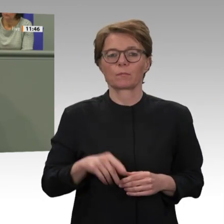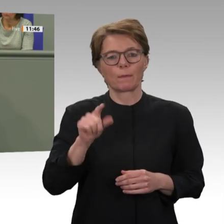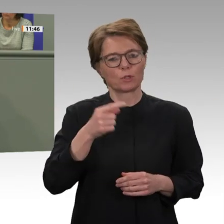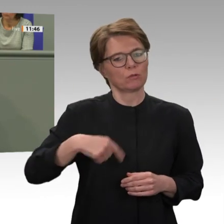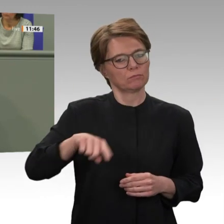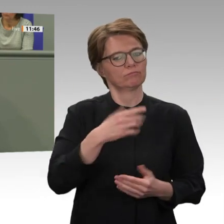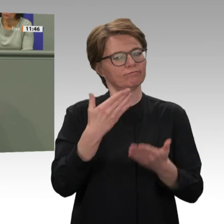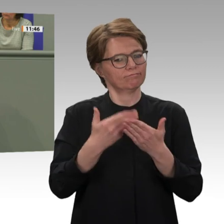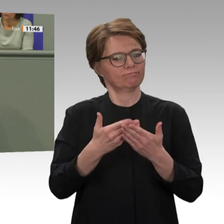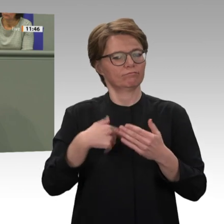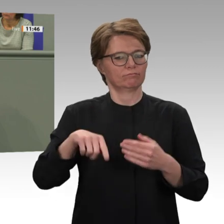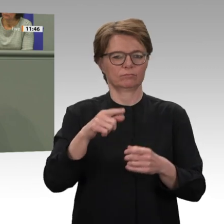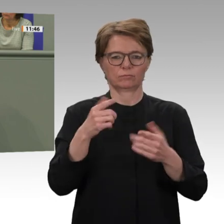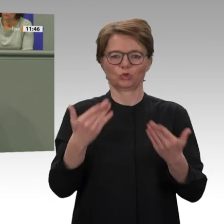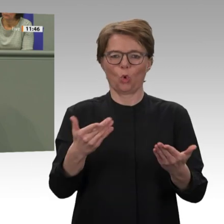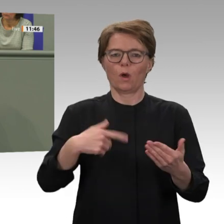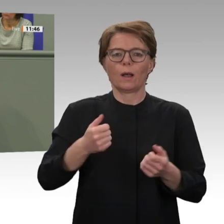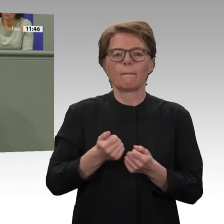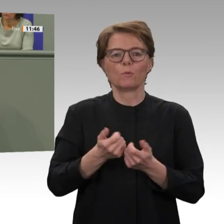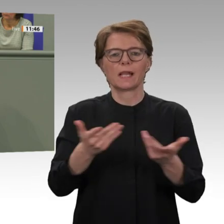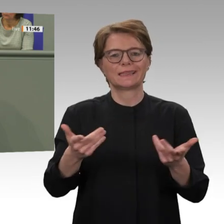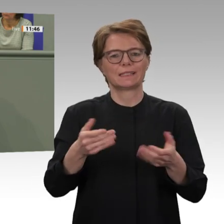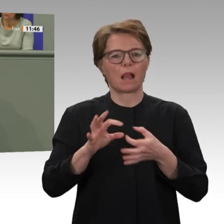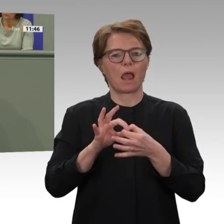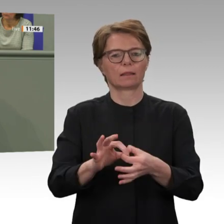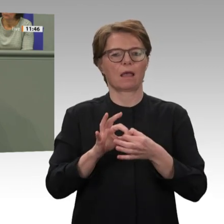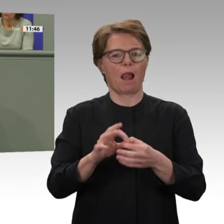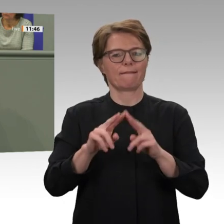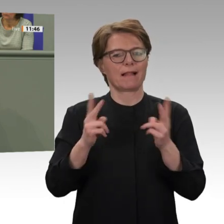Sudan und für die Bemühungen der internationalen Gemeinschaft im Rahmen der UNAMID-Mission.